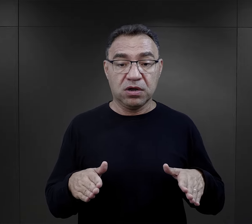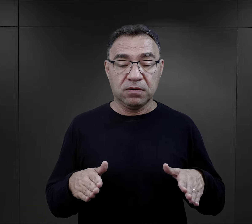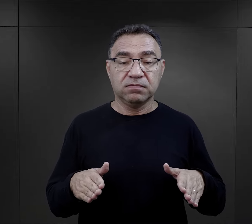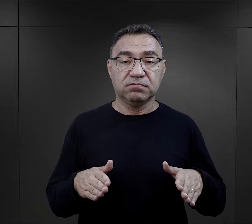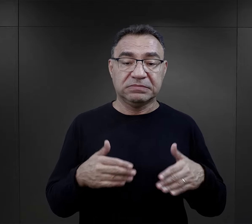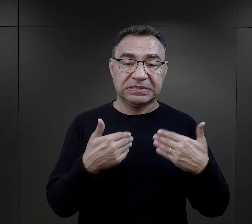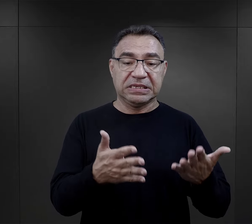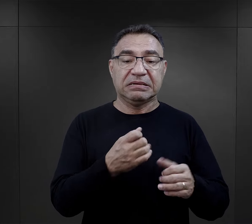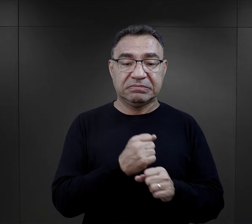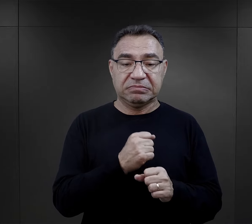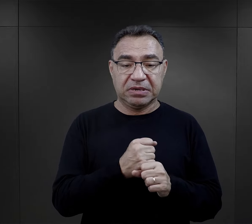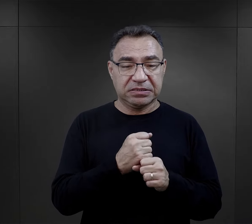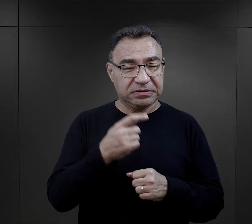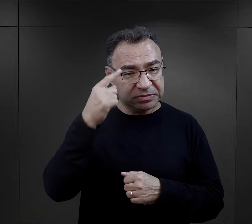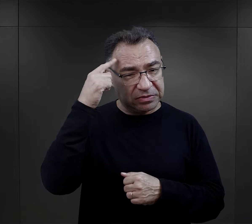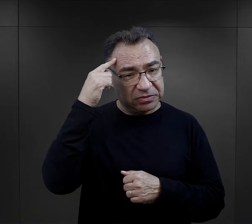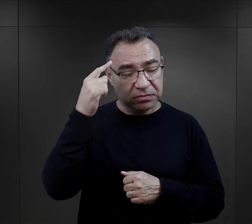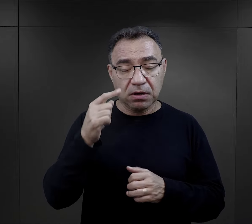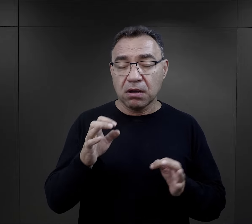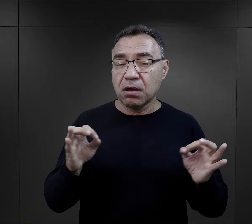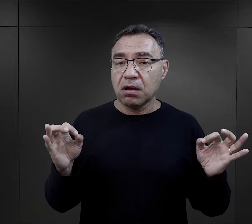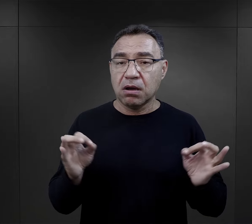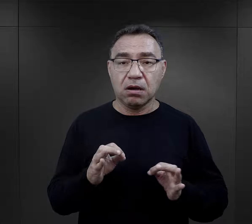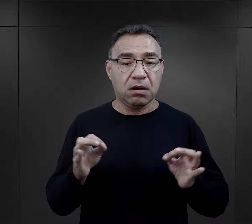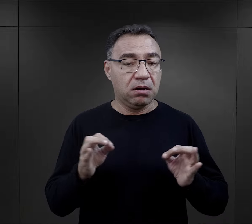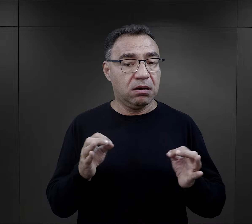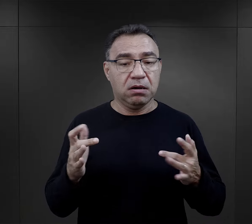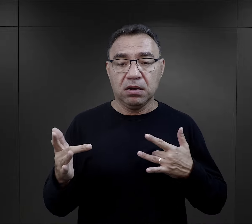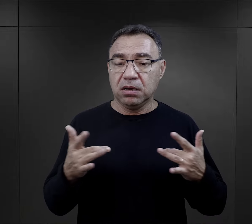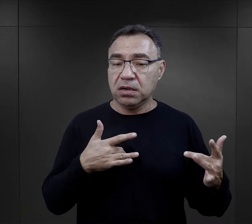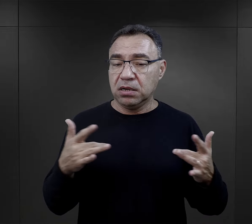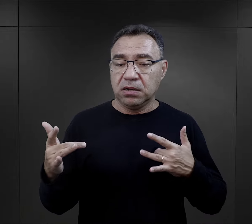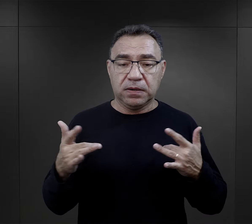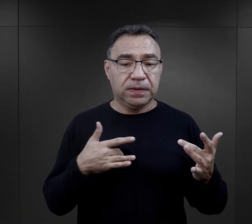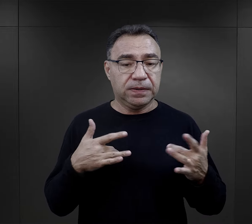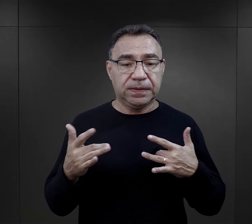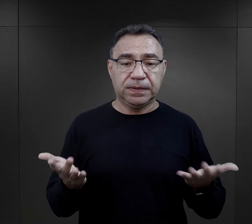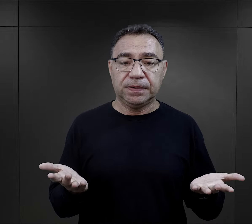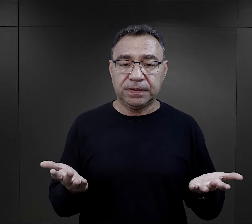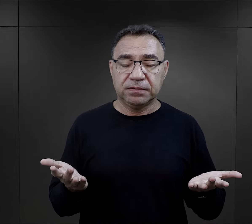ten przydział do pracy wspominają w sposób niebywale dramatyczny.